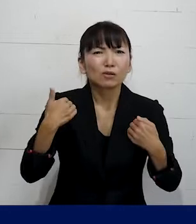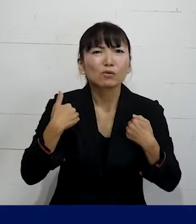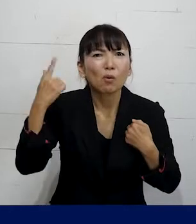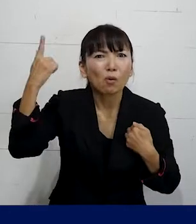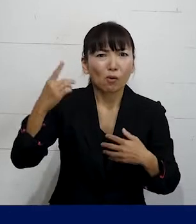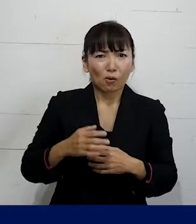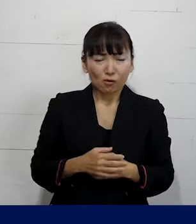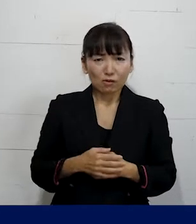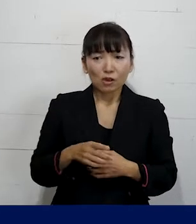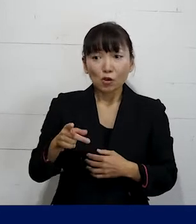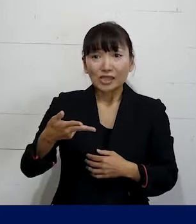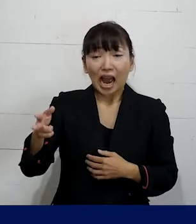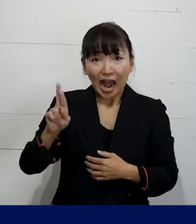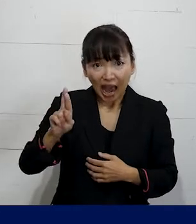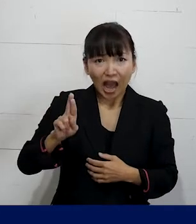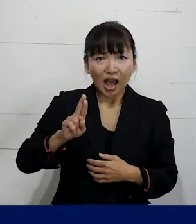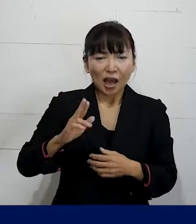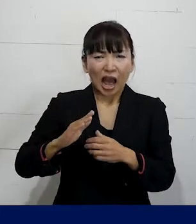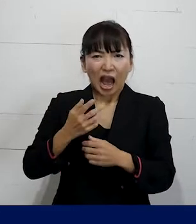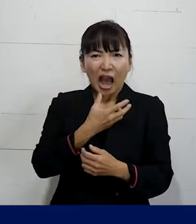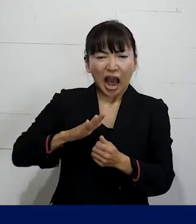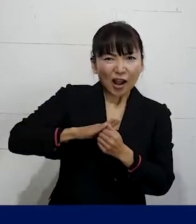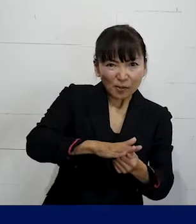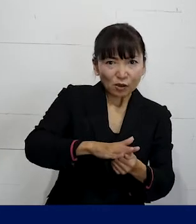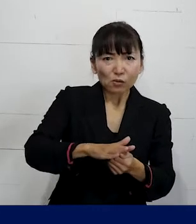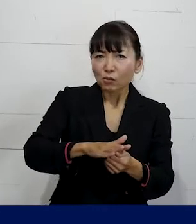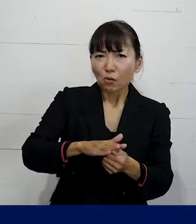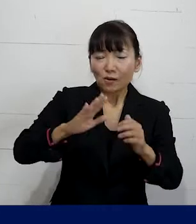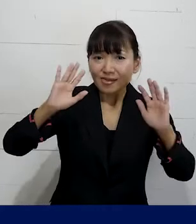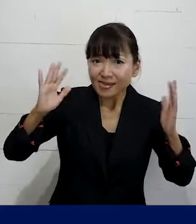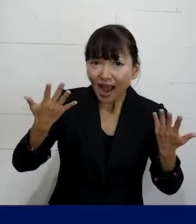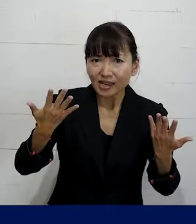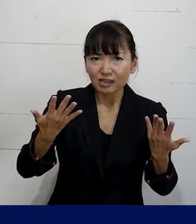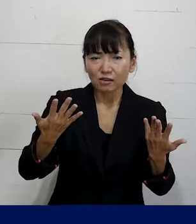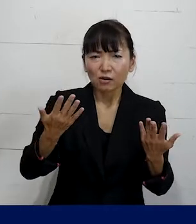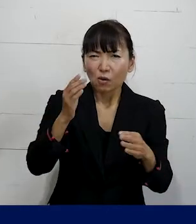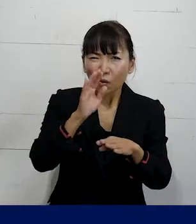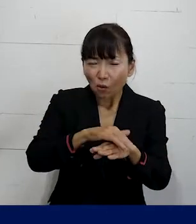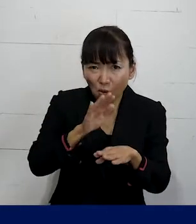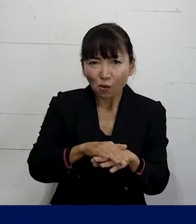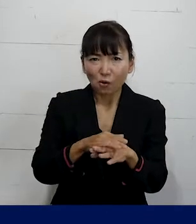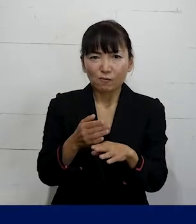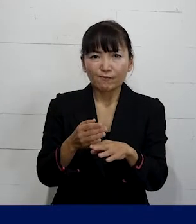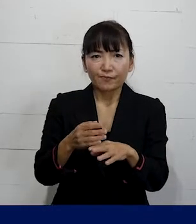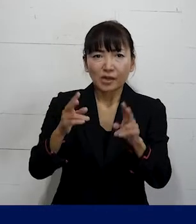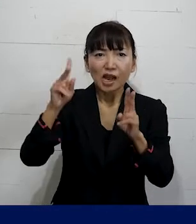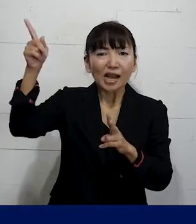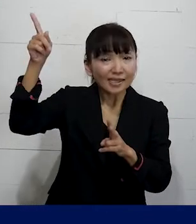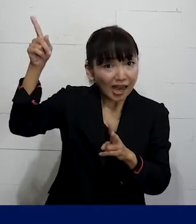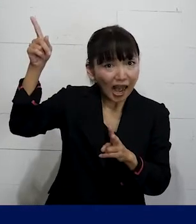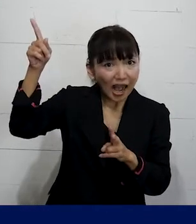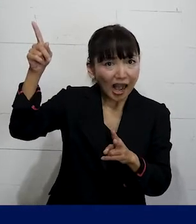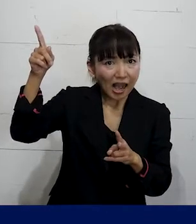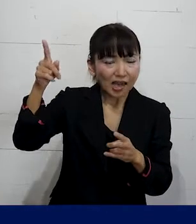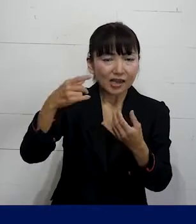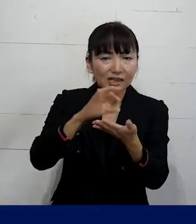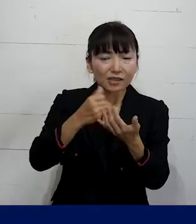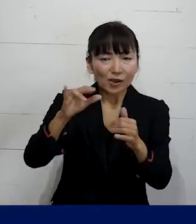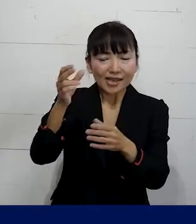SOGIハラを含むハラスメントが起きないような 対策を雇い主（使用者側・経営者側）は